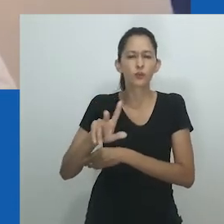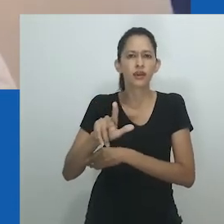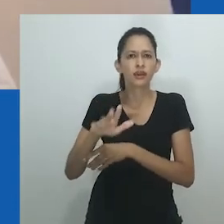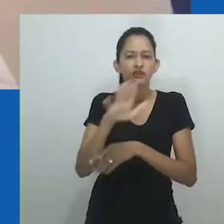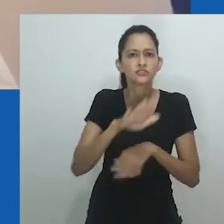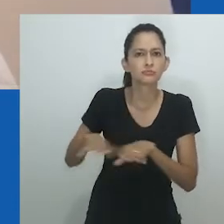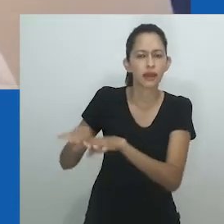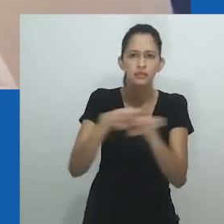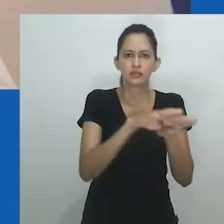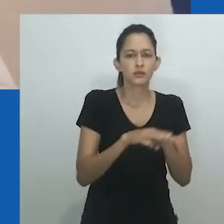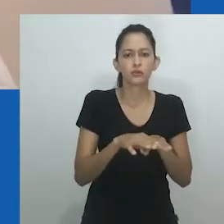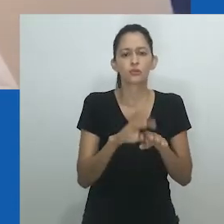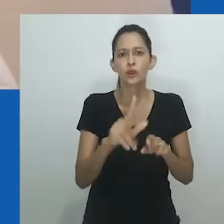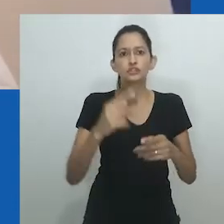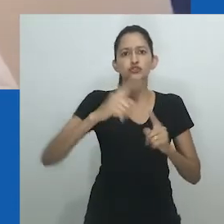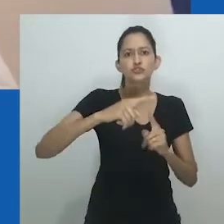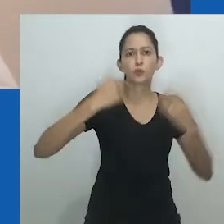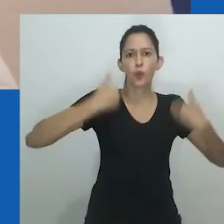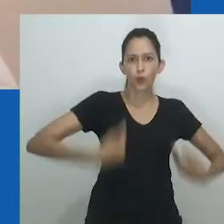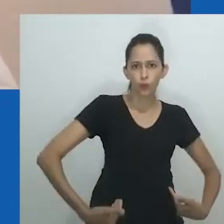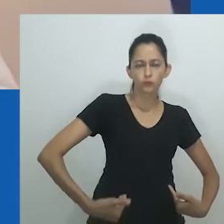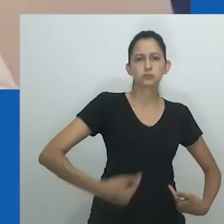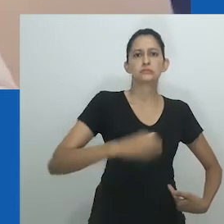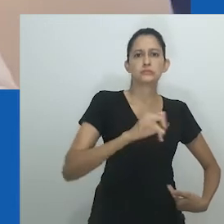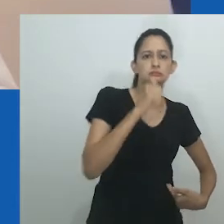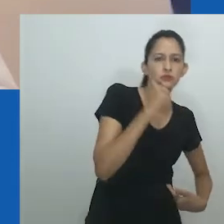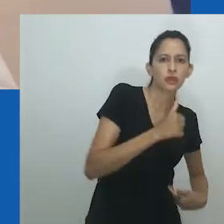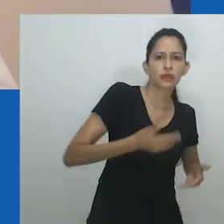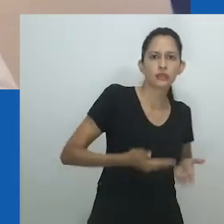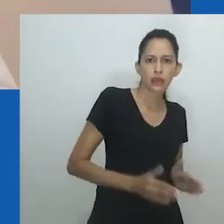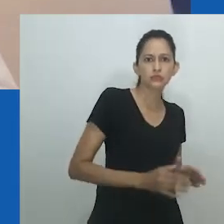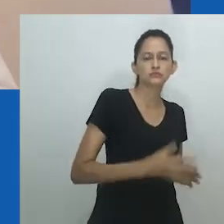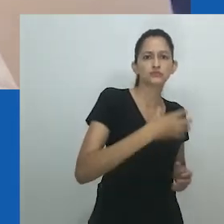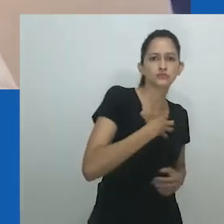a partir de um contexto africano é muito limitada ou compreendida através de um paradigma ocidental.